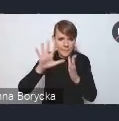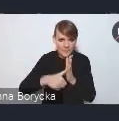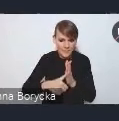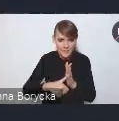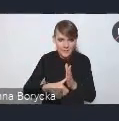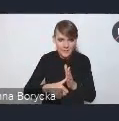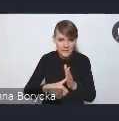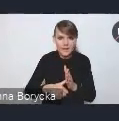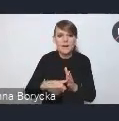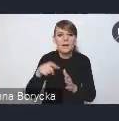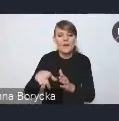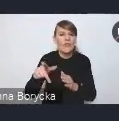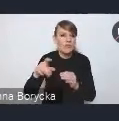w tej nowej odsłonie,